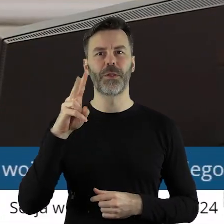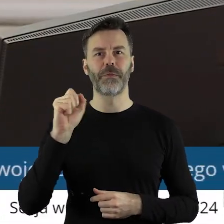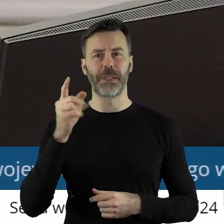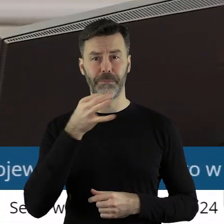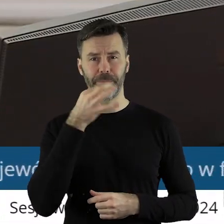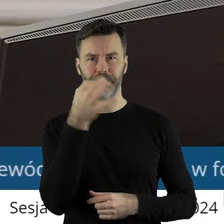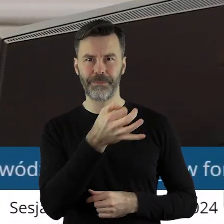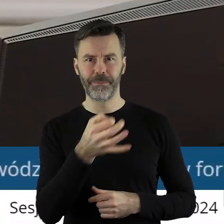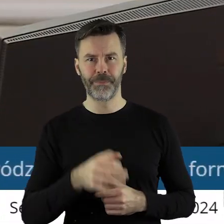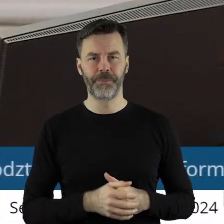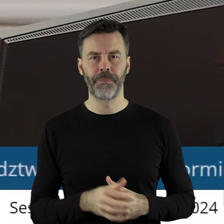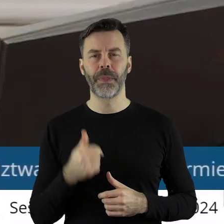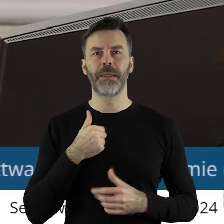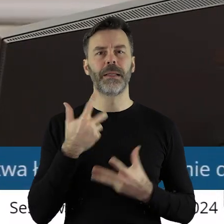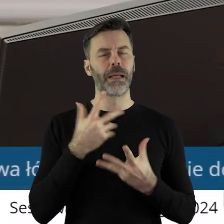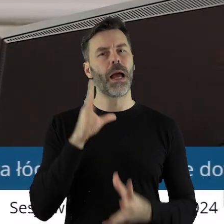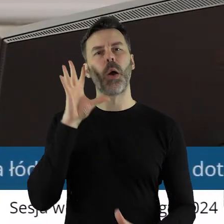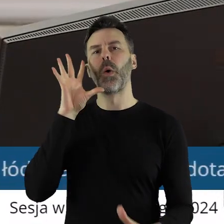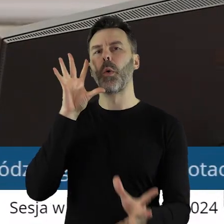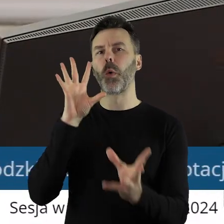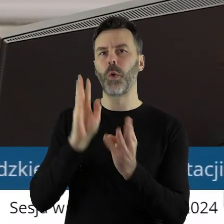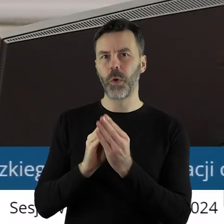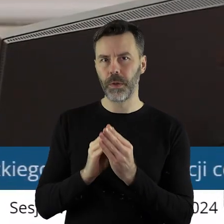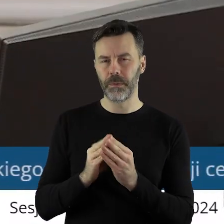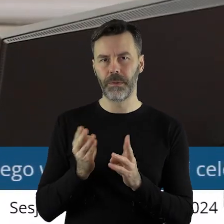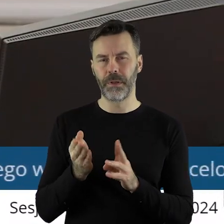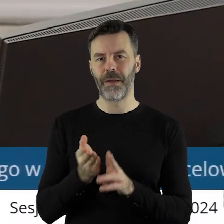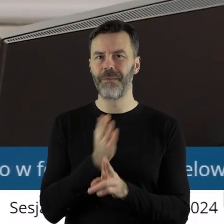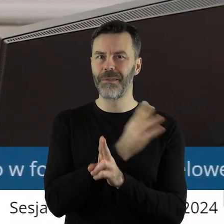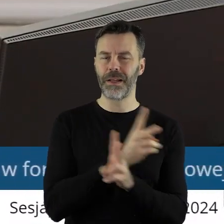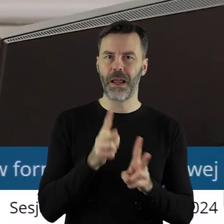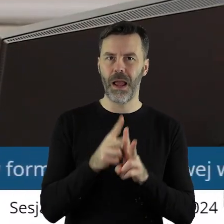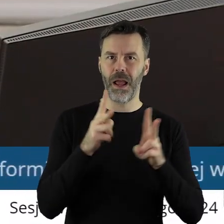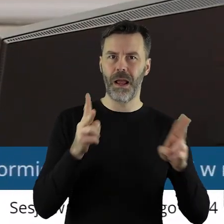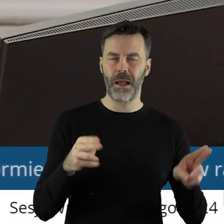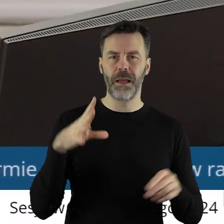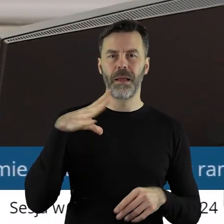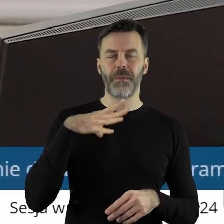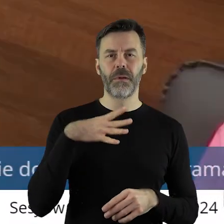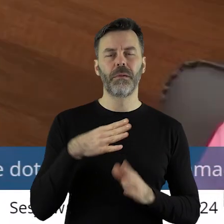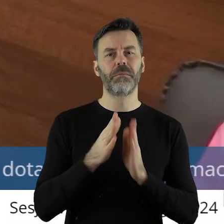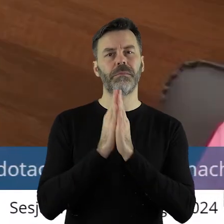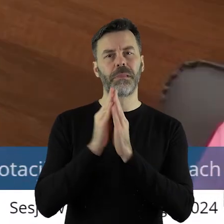Ja chciałabym tylko podsumować, że przez całą kadencję zwracaliśmy się do państwa o to,